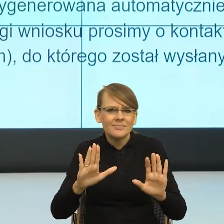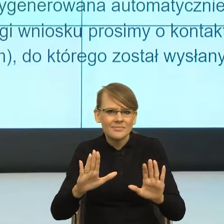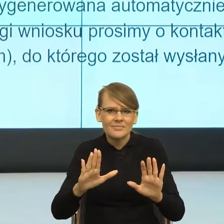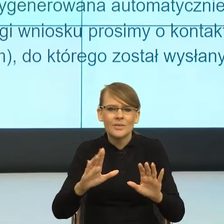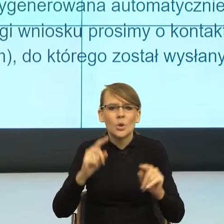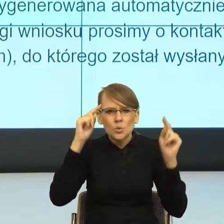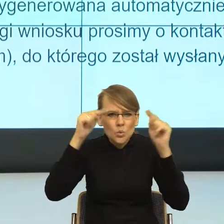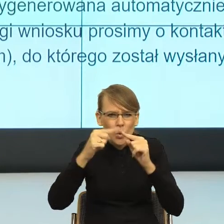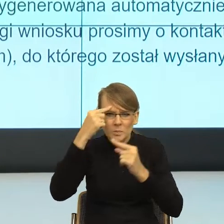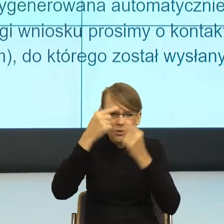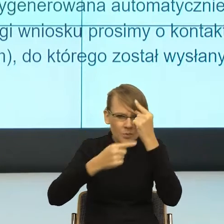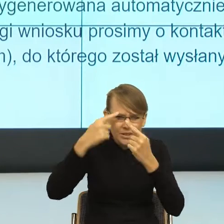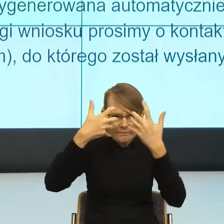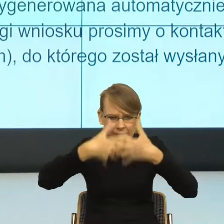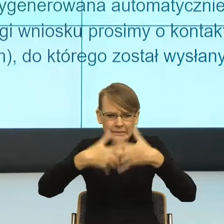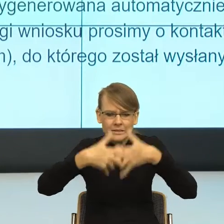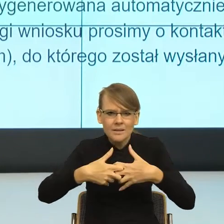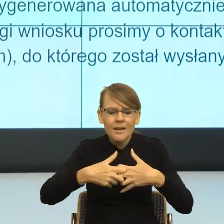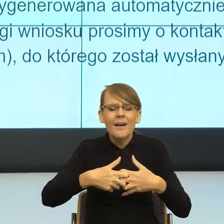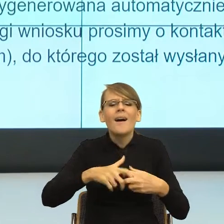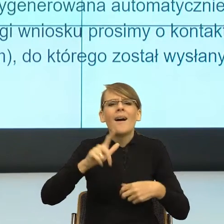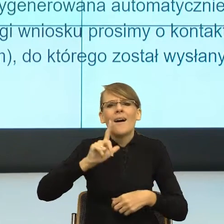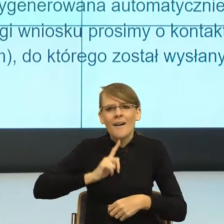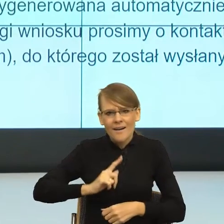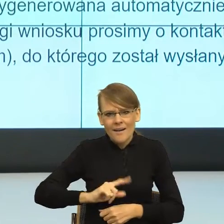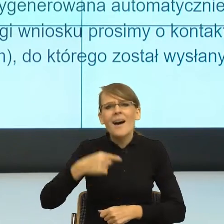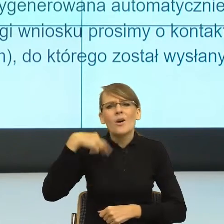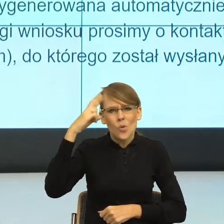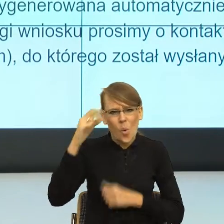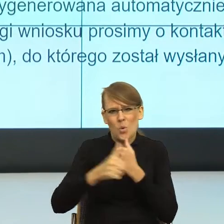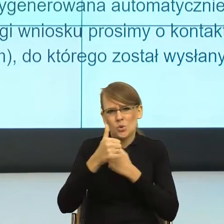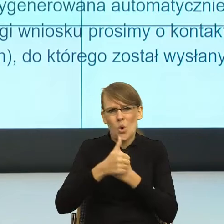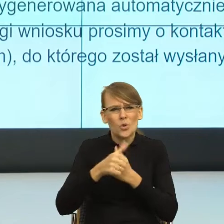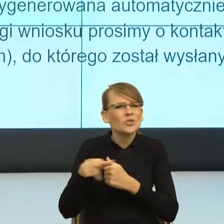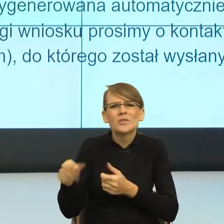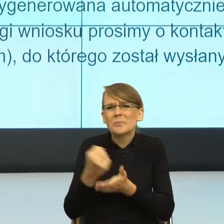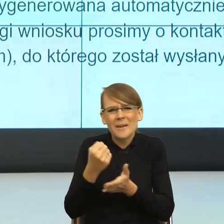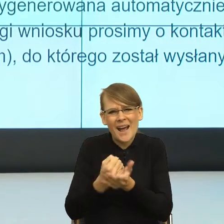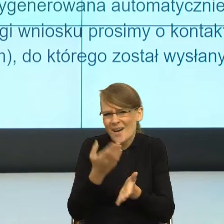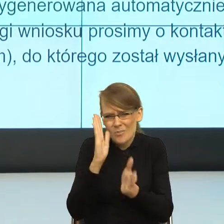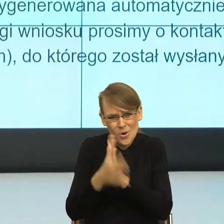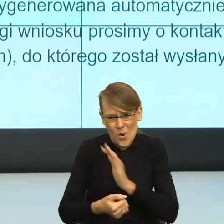przeczyta, to ja zaczynam rozumieć, o co im chodzi. To znaczy oni mi mówią bardzo prosto, że przesłaliśmy Twój wniosek,